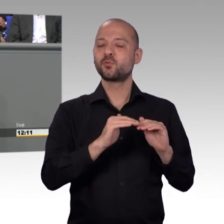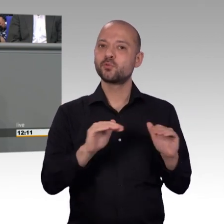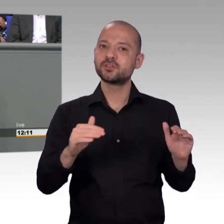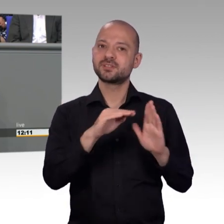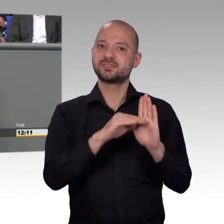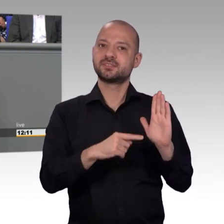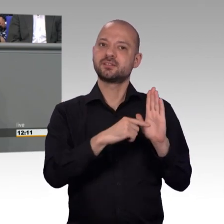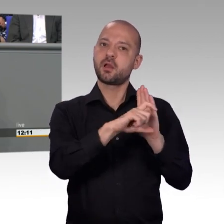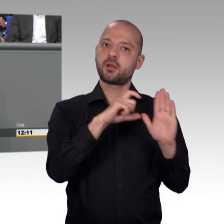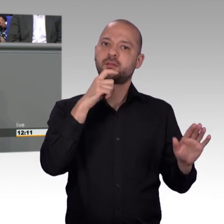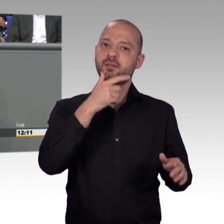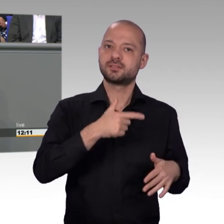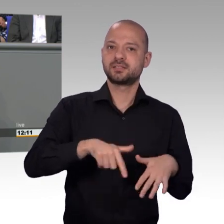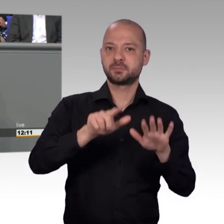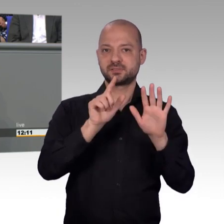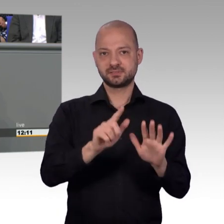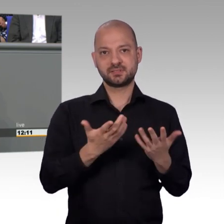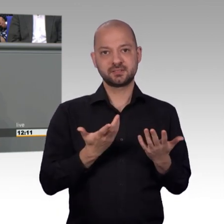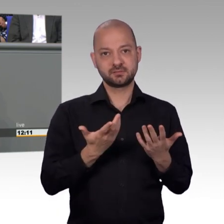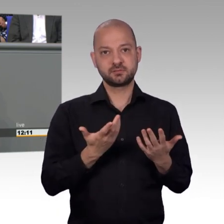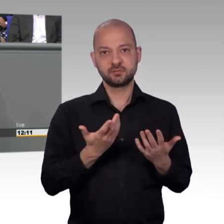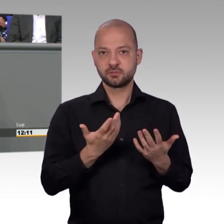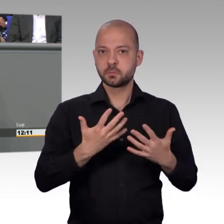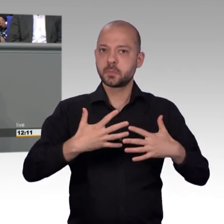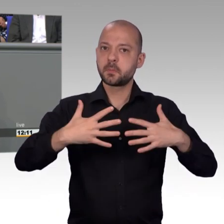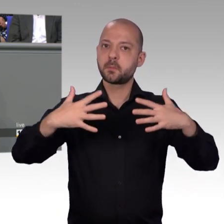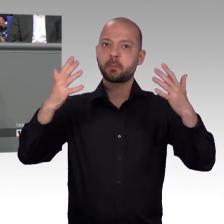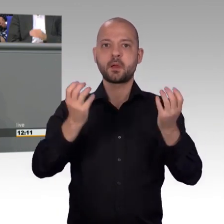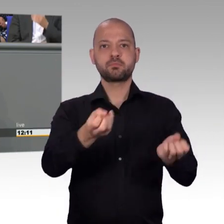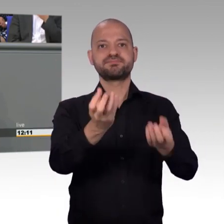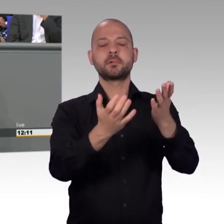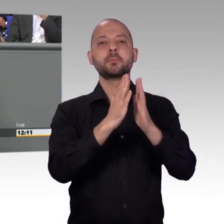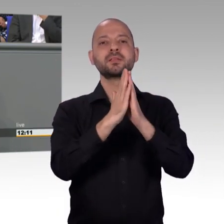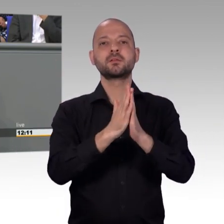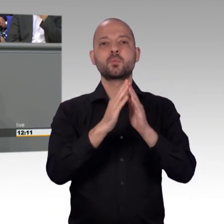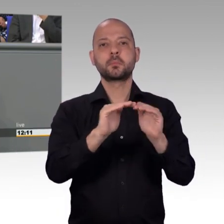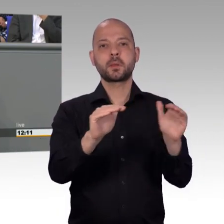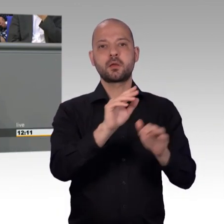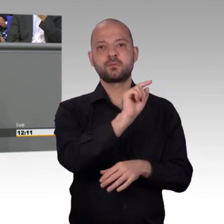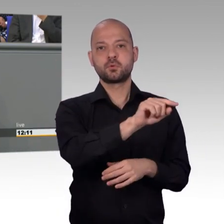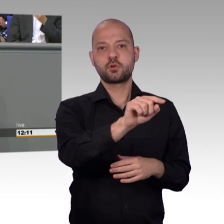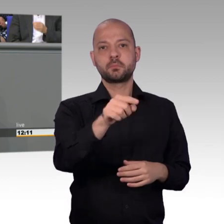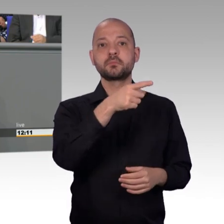Jawoll, da können Sie diskutieren, aber eine Änderung, liebe Damen und Herren, wird es nur bei uns geben. Das muss man den Menschen immer wieder sagen.